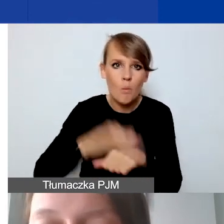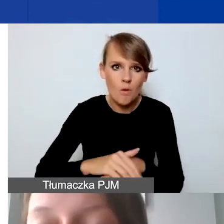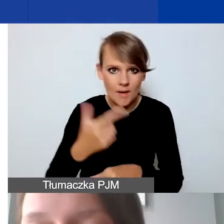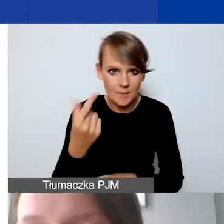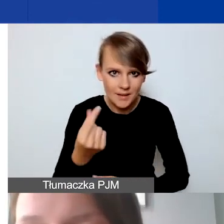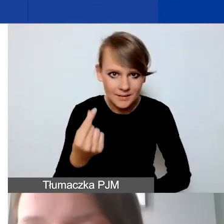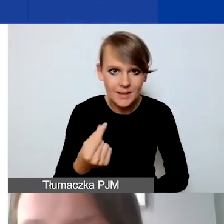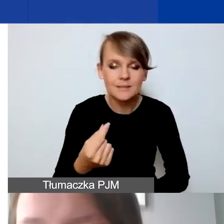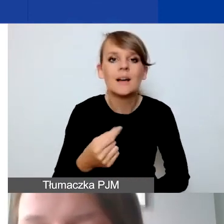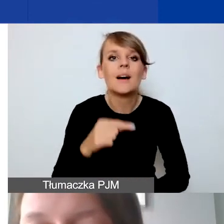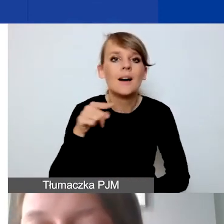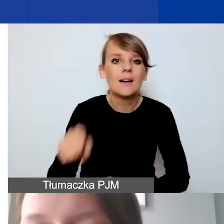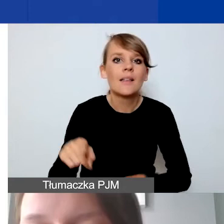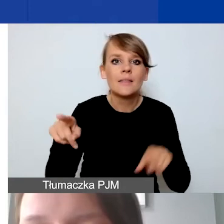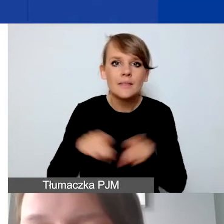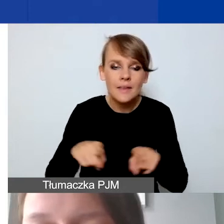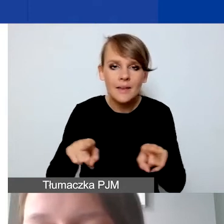Ona także powinna zawierać